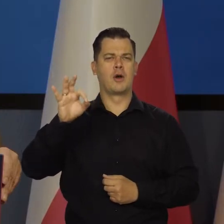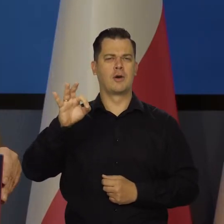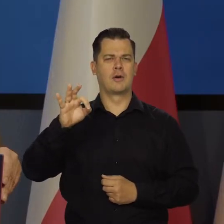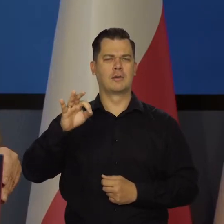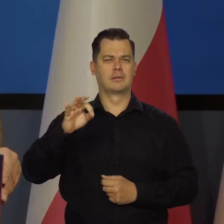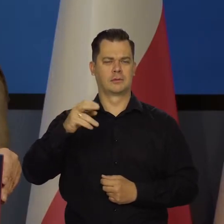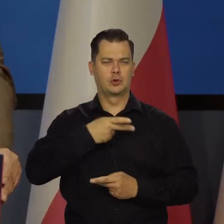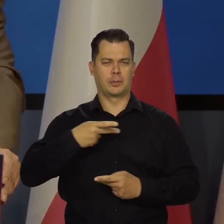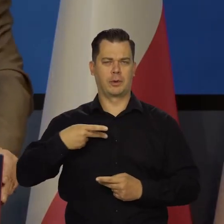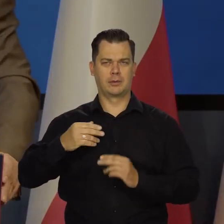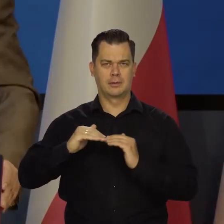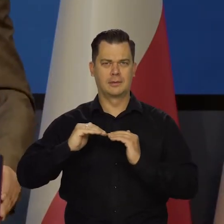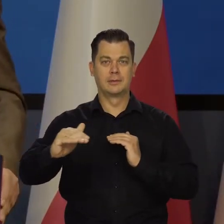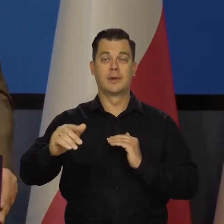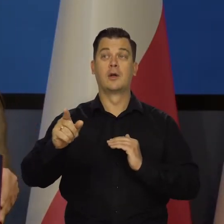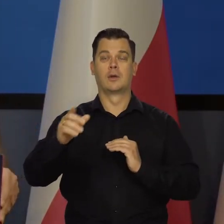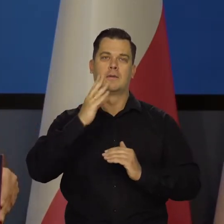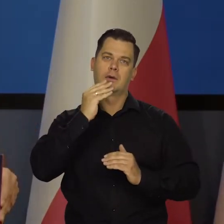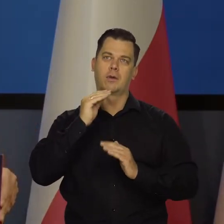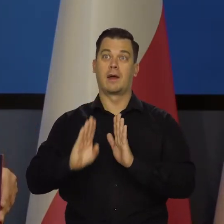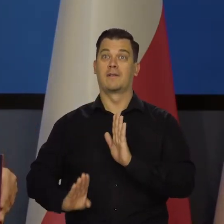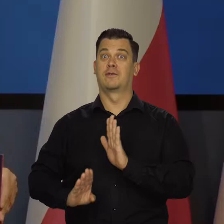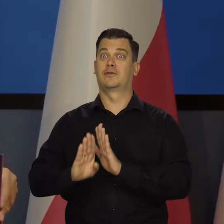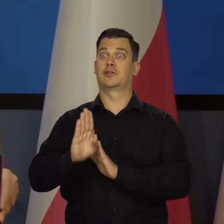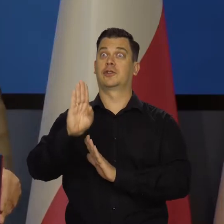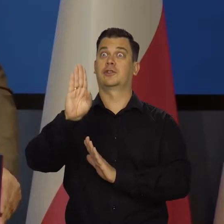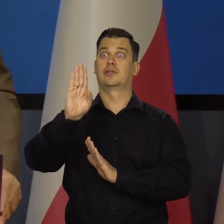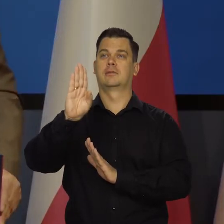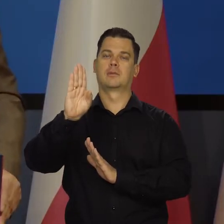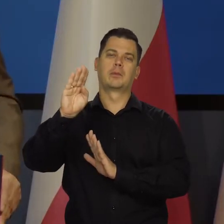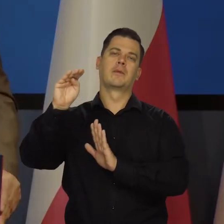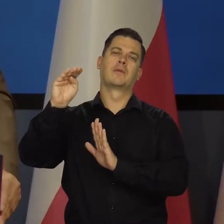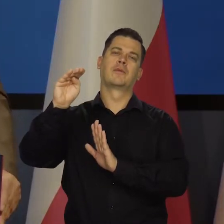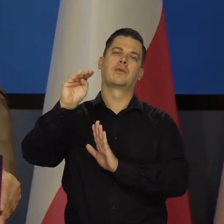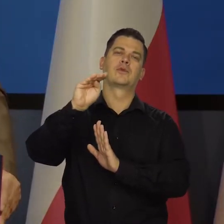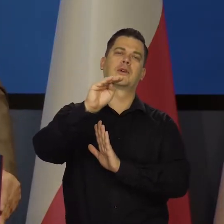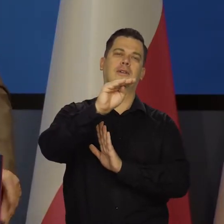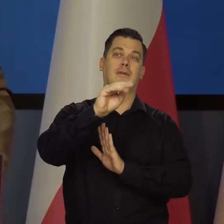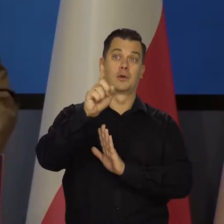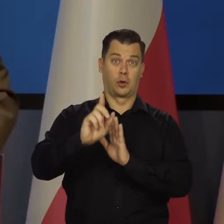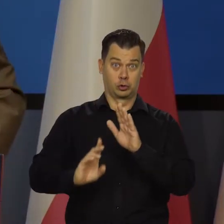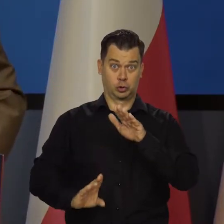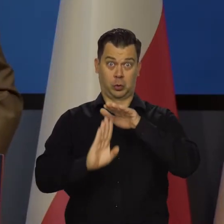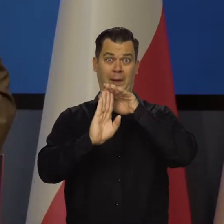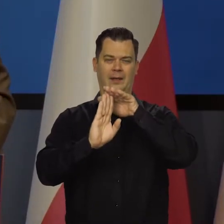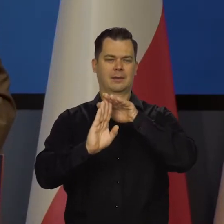niewątpliwie weszliśmy na jakiś taki wierzchołek. Płaskowyż to nie jest czubek, tylko taki płaskowyż,